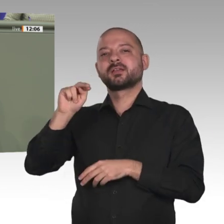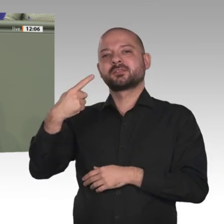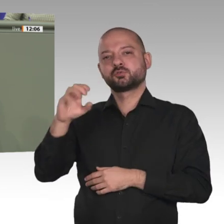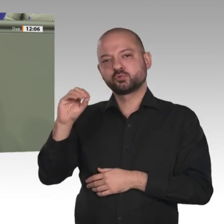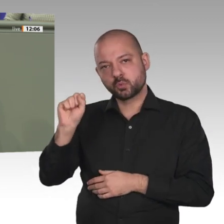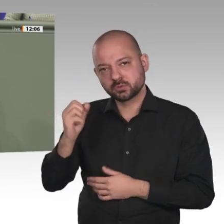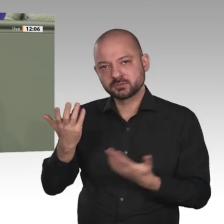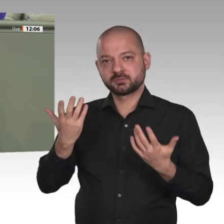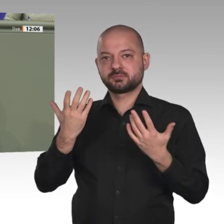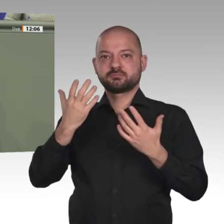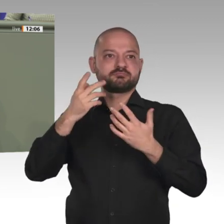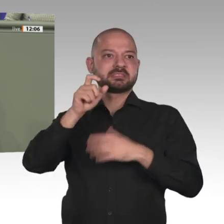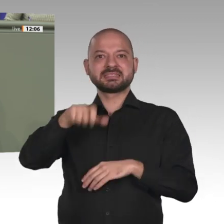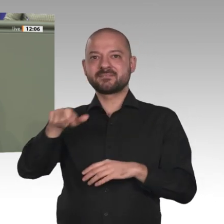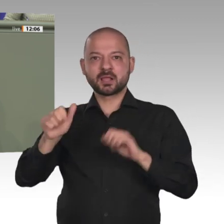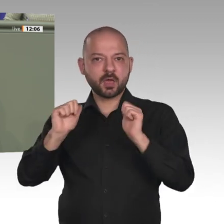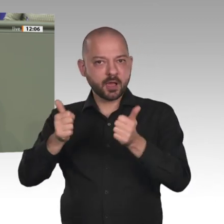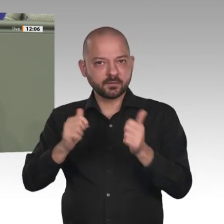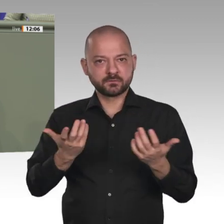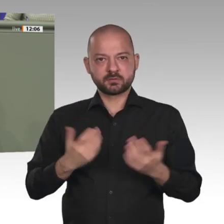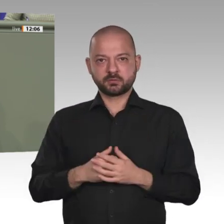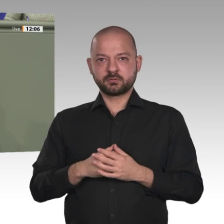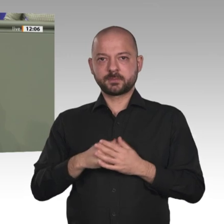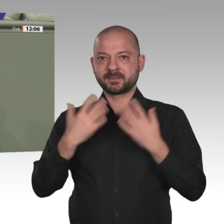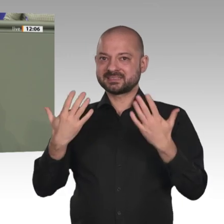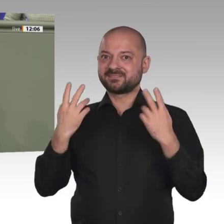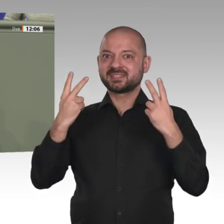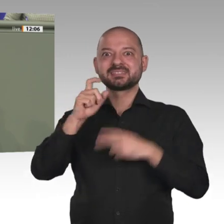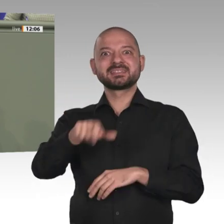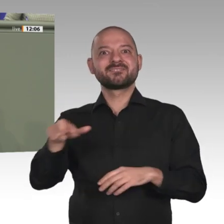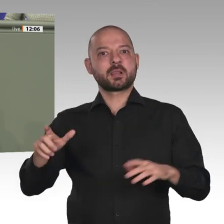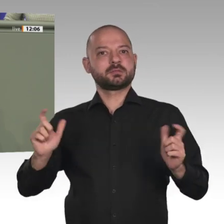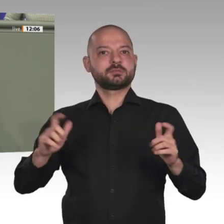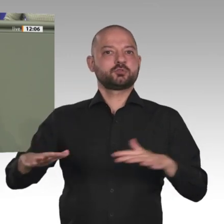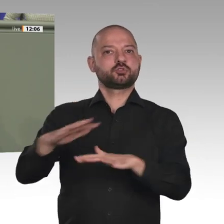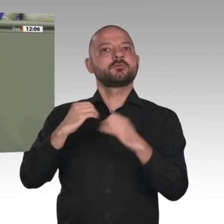Aber zur Absicherung dieses Engagements brauchen wir auch weiterhin den Schutz der